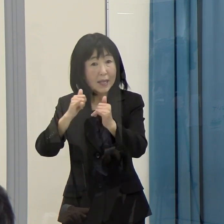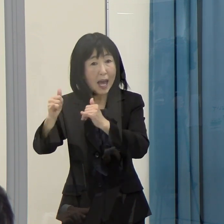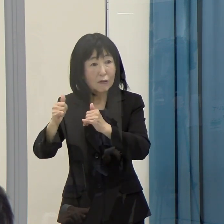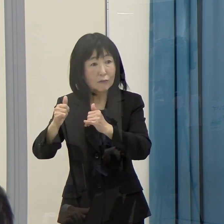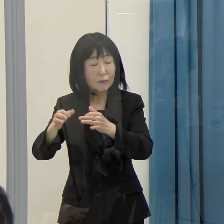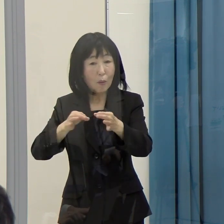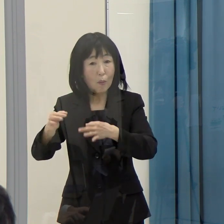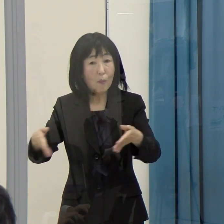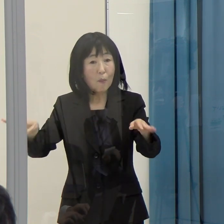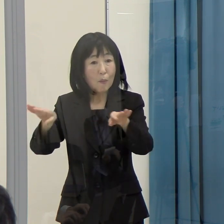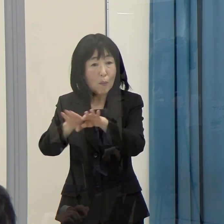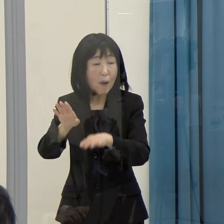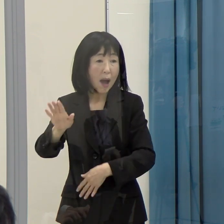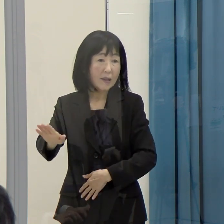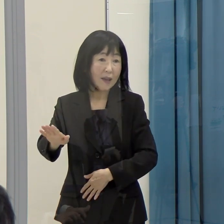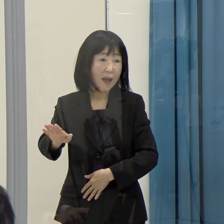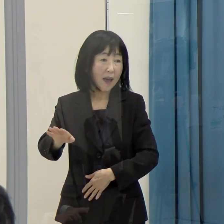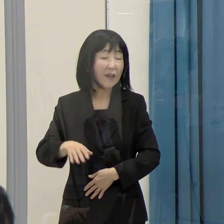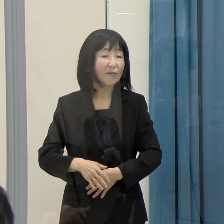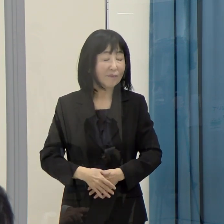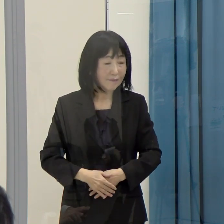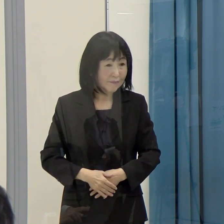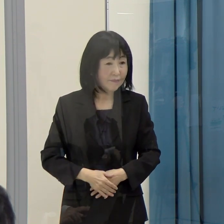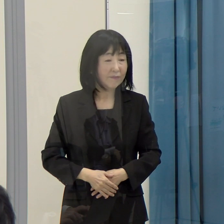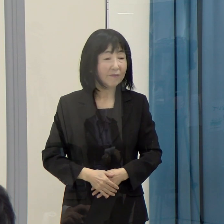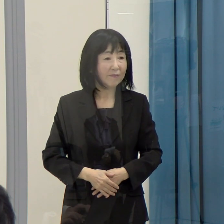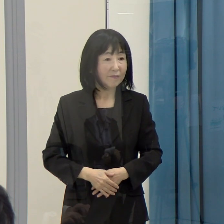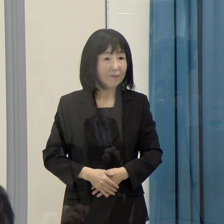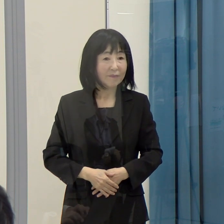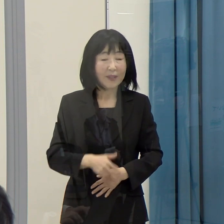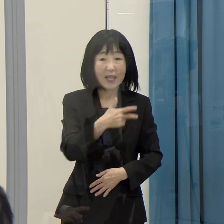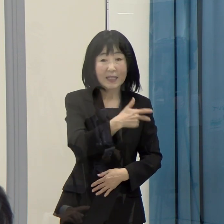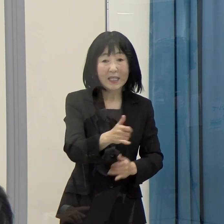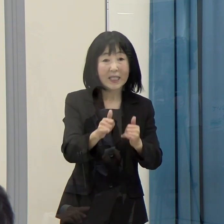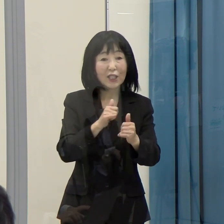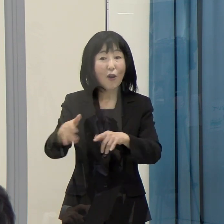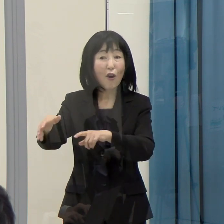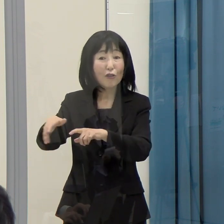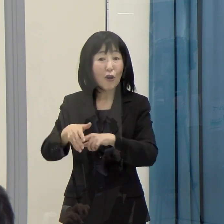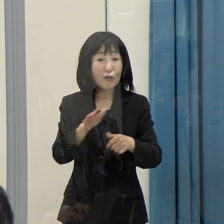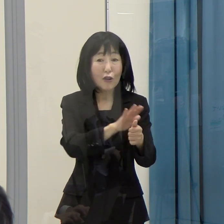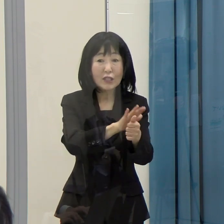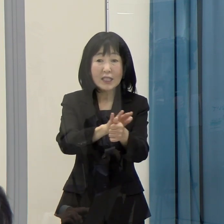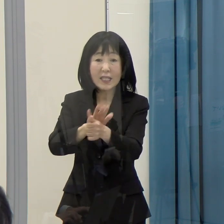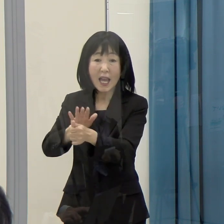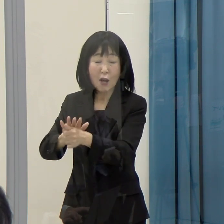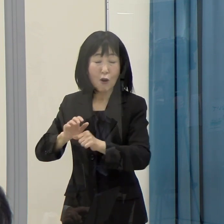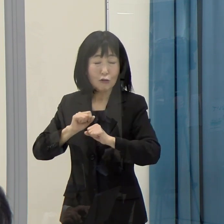こういうことを通じて、市町村の支援をしっかりやっていくことが必要だと思います。